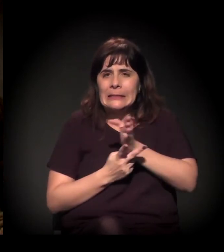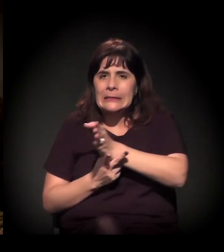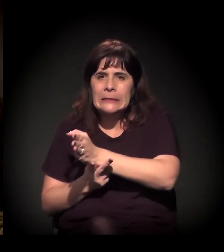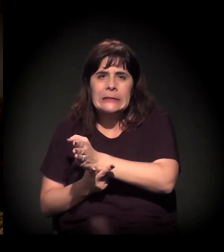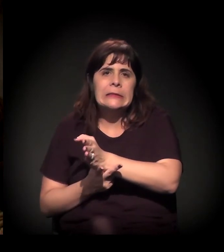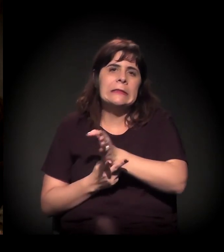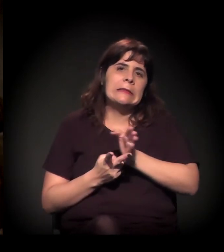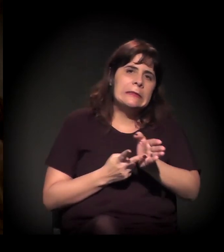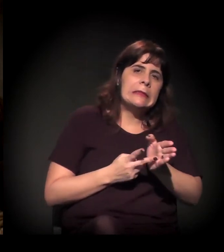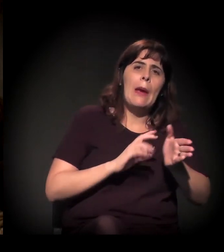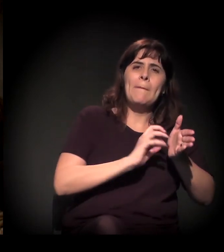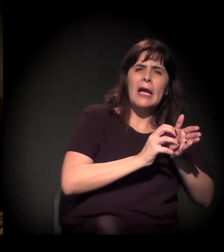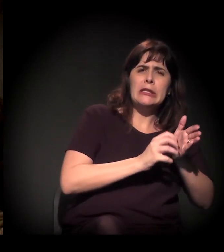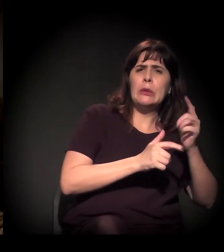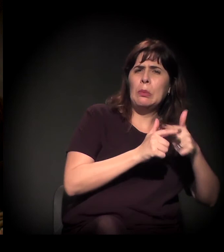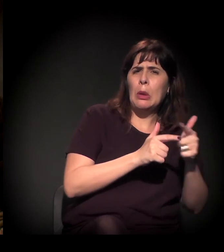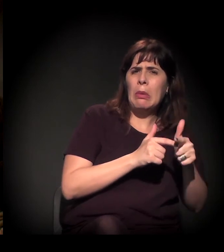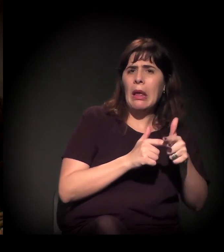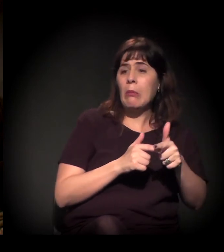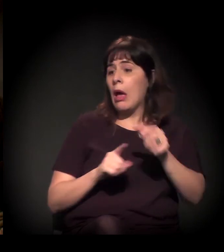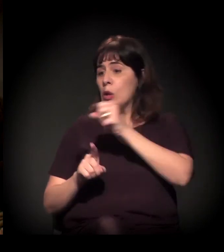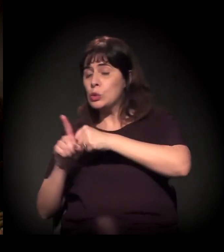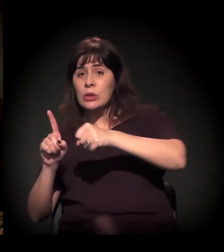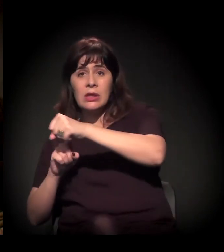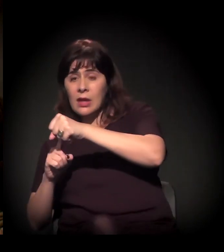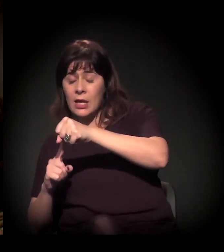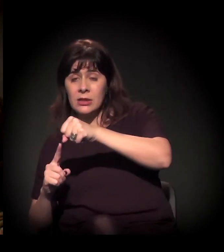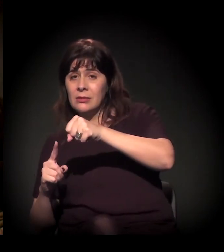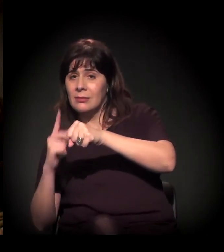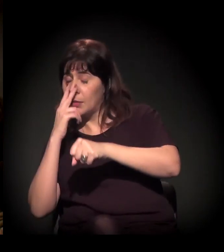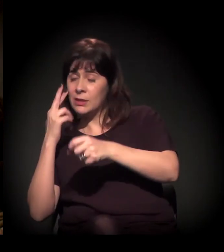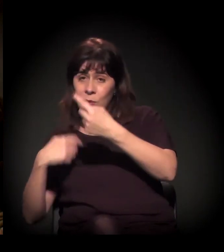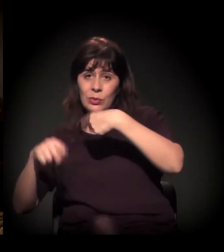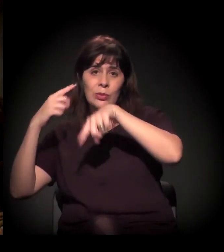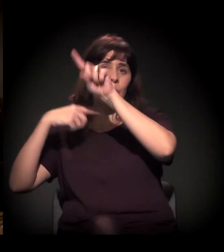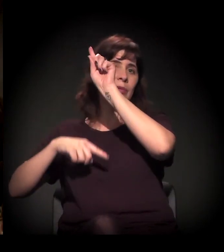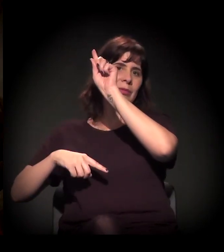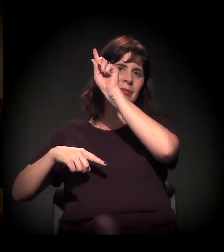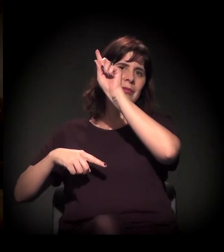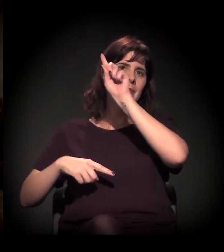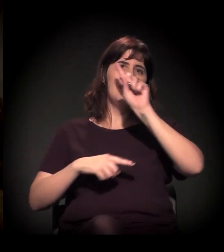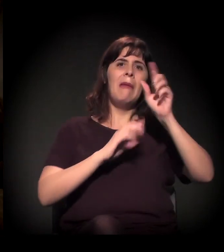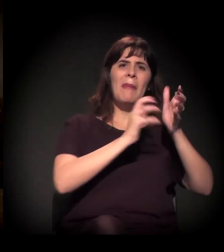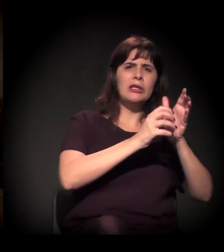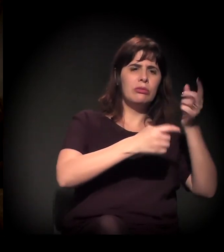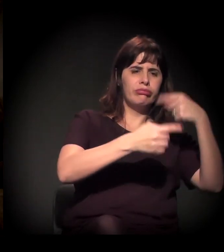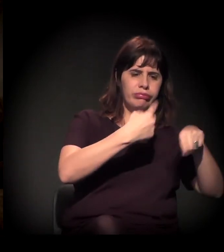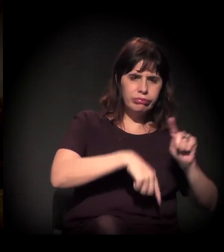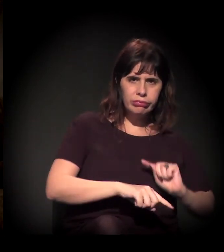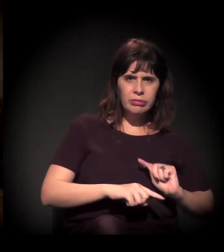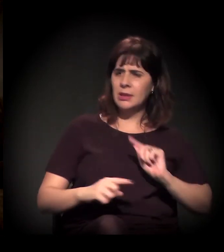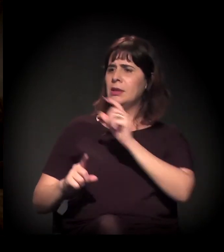Porque a gente tem uma crise dos partidos e uma emergência da sociedade civil. Não sei se vocês têm esse sentimento.